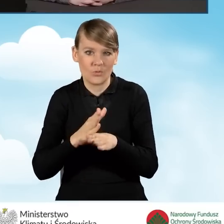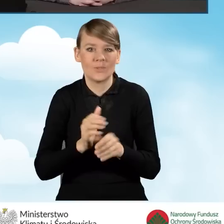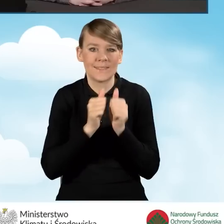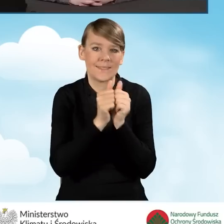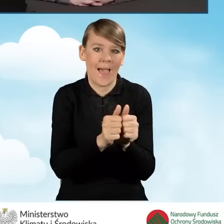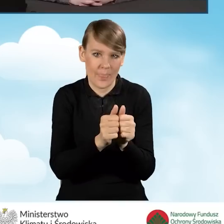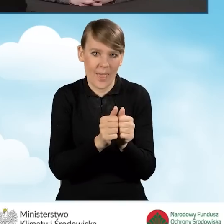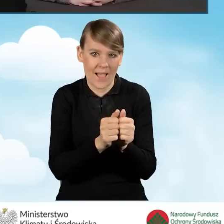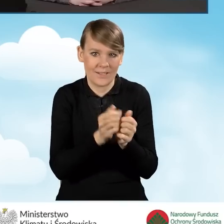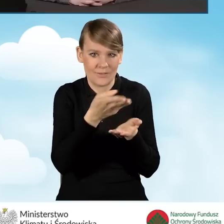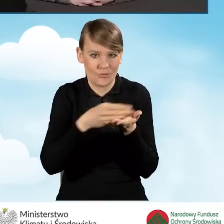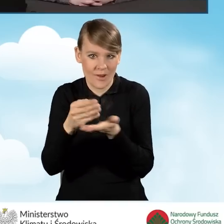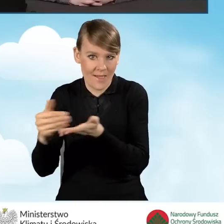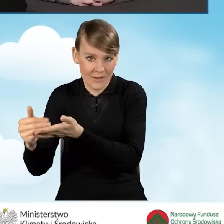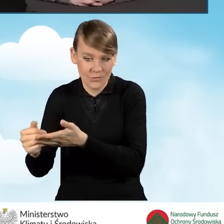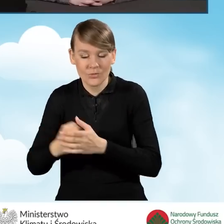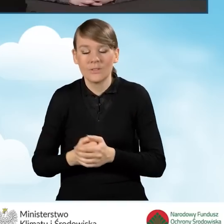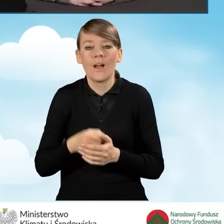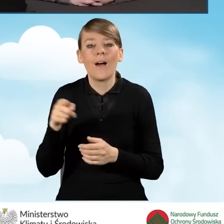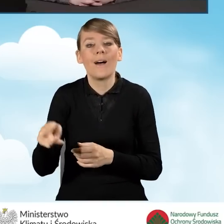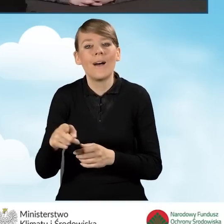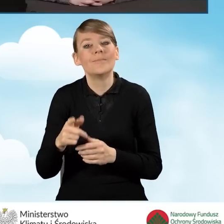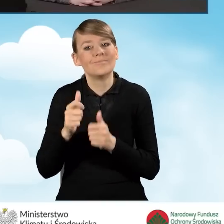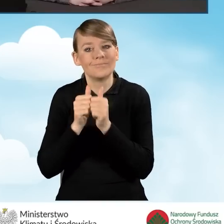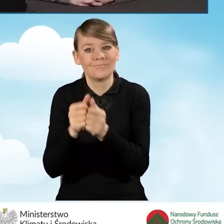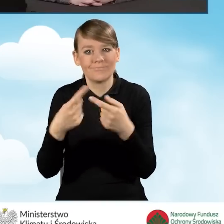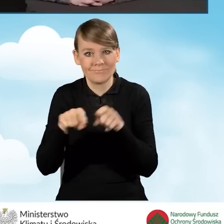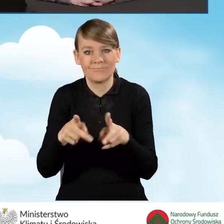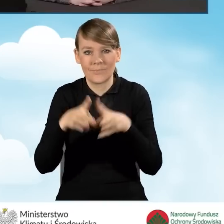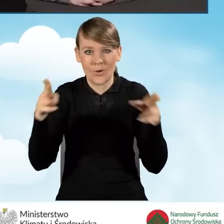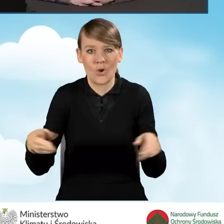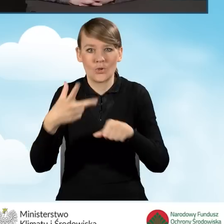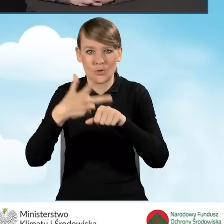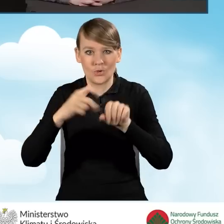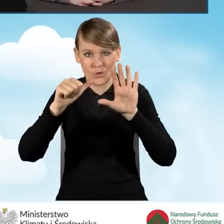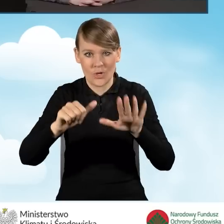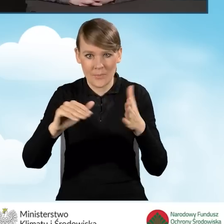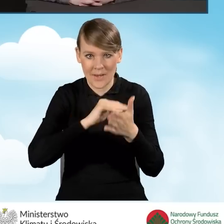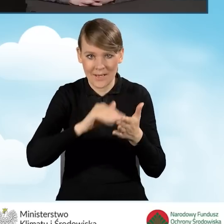Okres realizacji przedsięwzięcia to jest 36 miesięcy w części trzeciej,